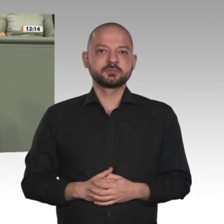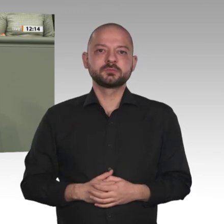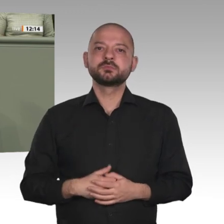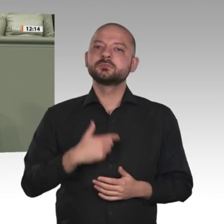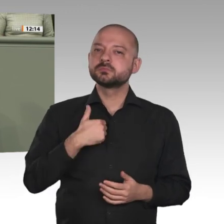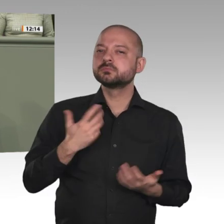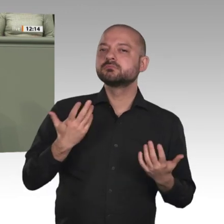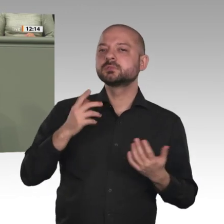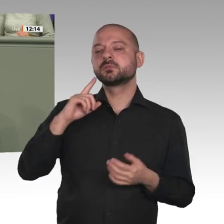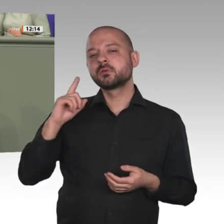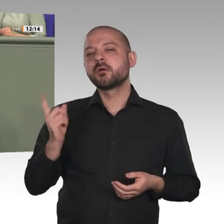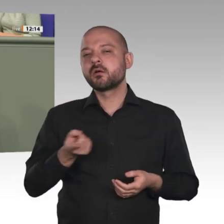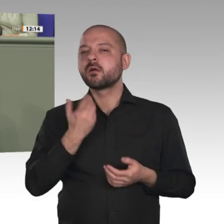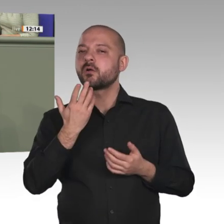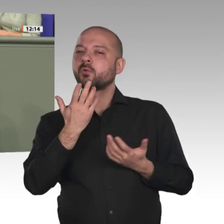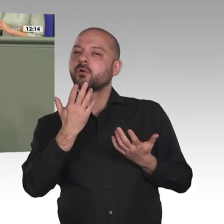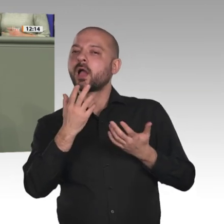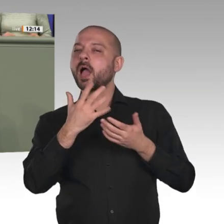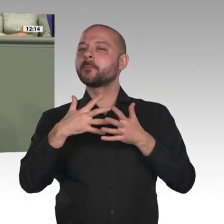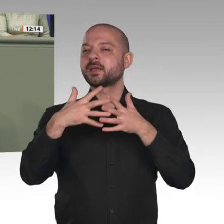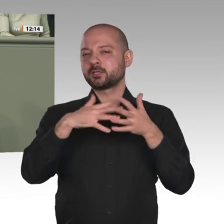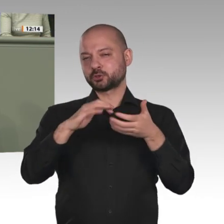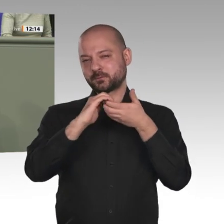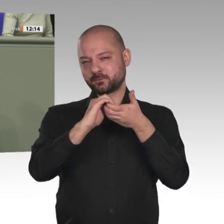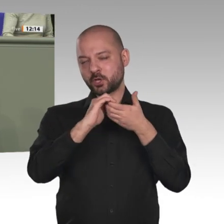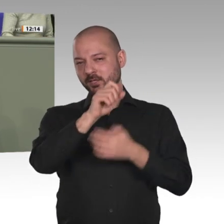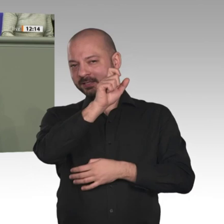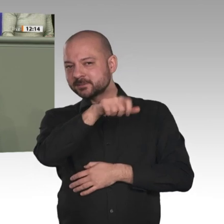dass der Sudan von der Liste terrorunterstützender Staaten genommen wird;